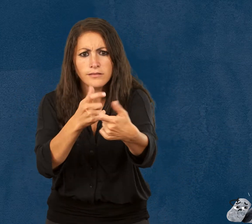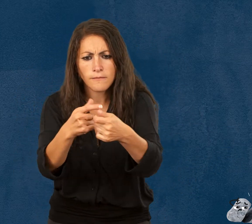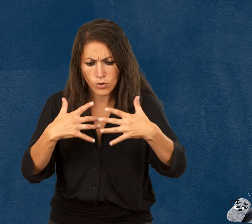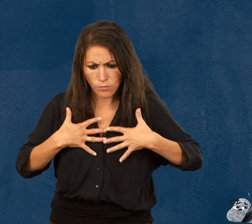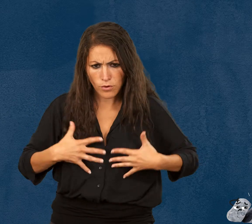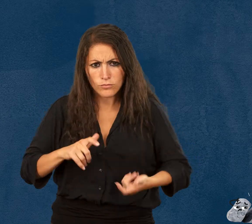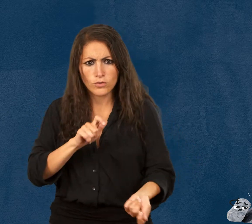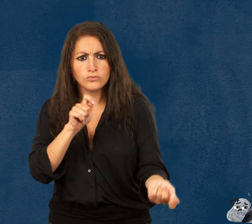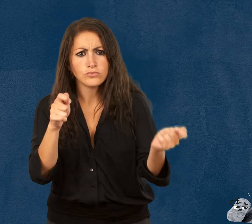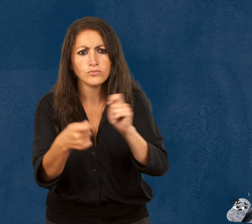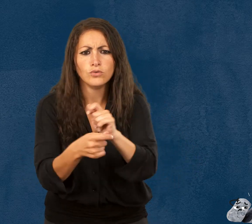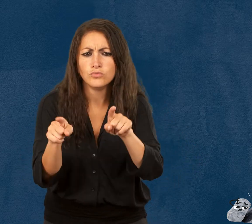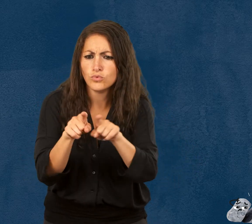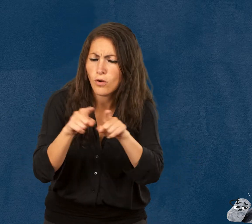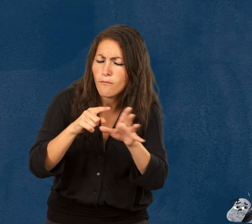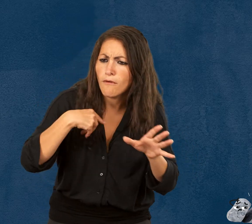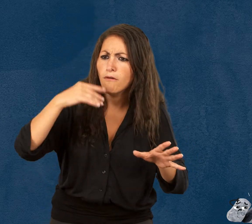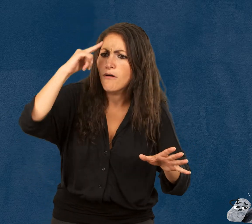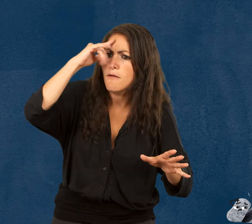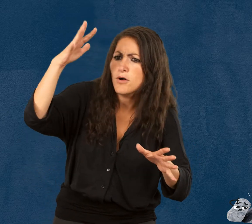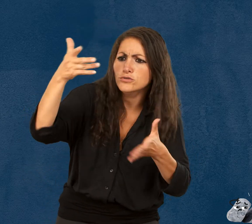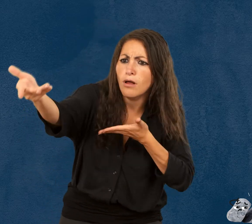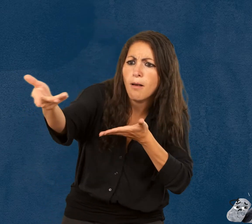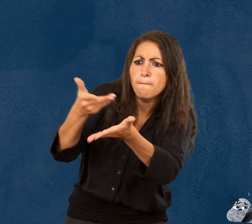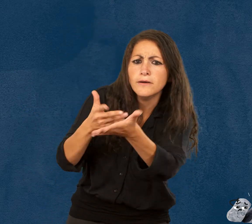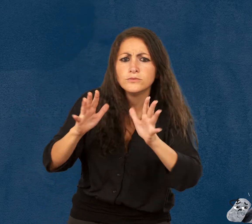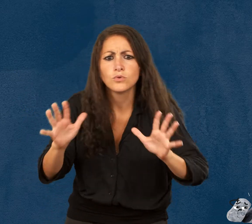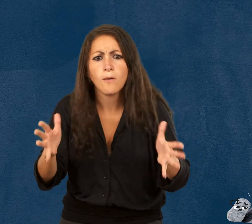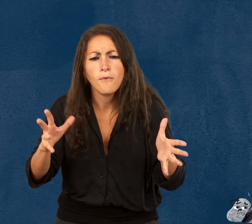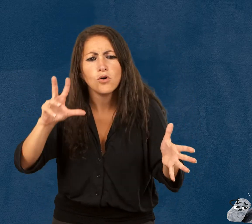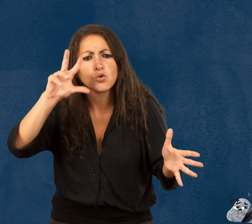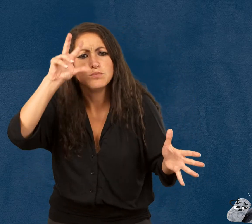et on adapte nos comportements. On apprend l’empathie.